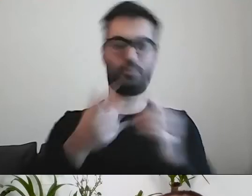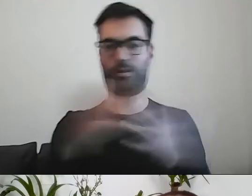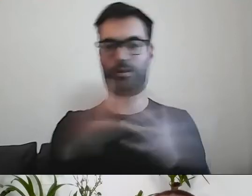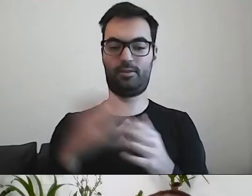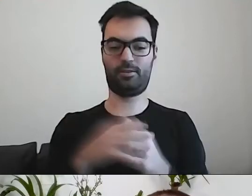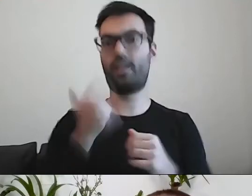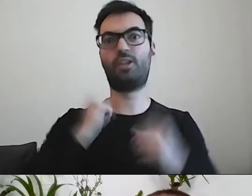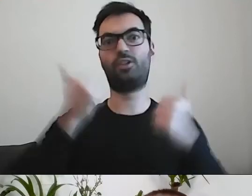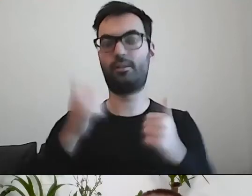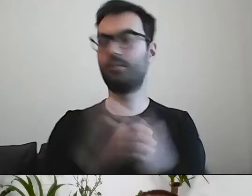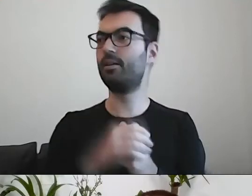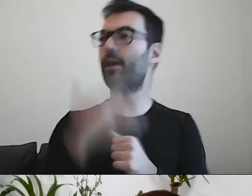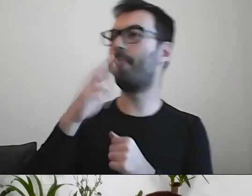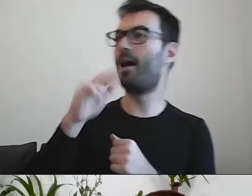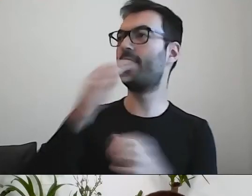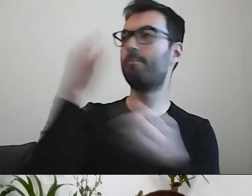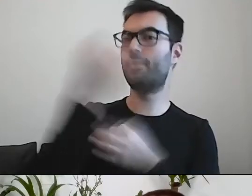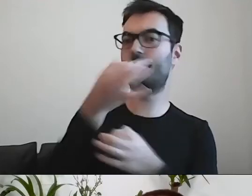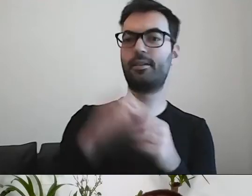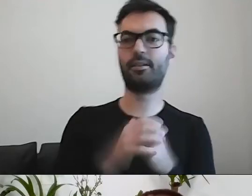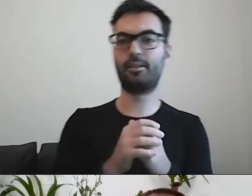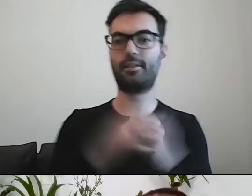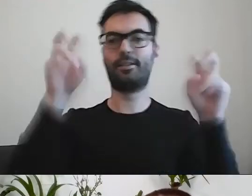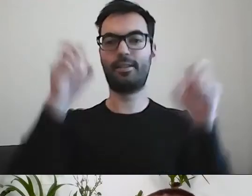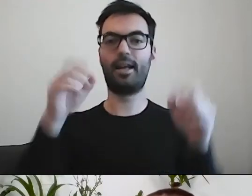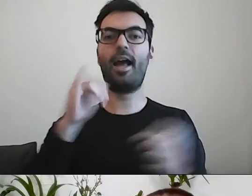MAŁGORZATA: Marta dopytuje, co ze słynnym „informuję, co następuje”.